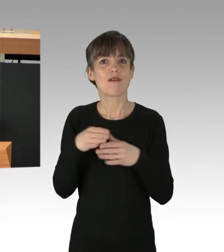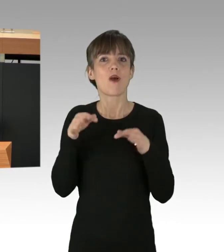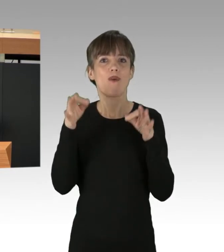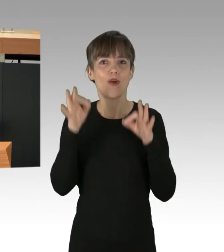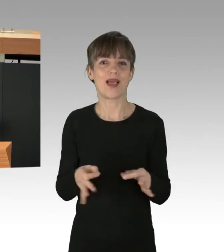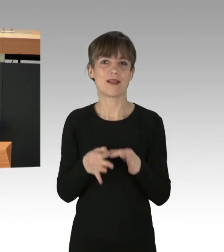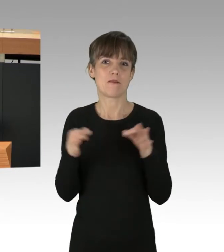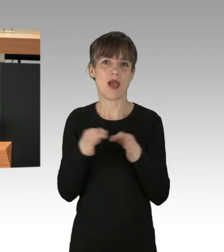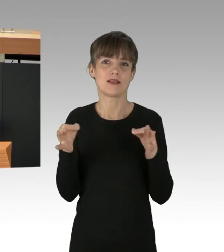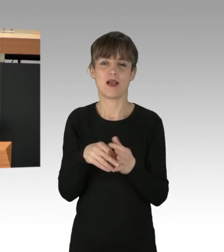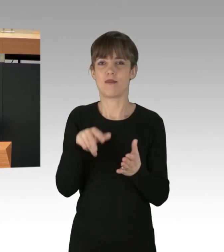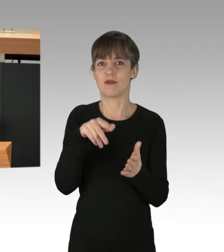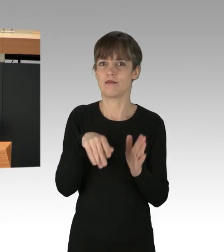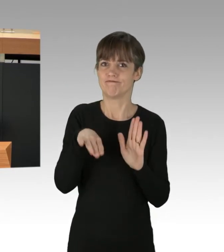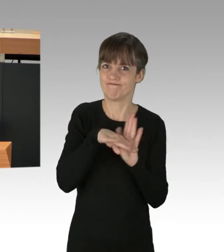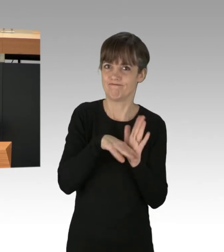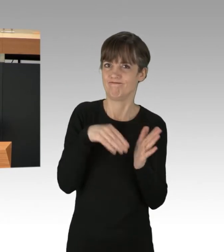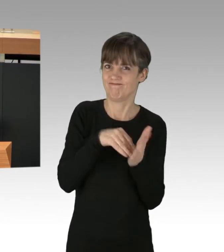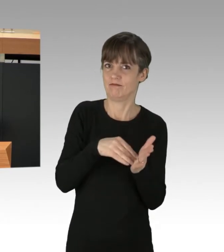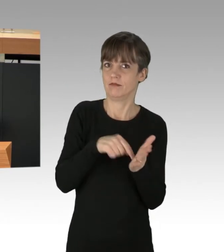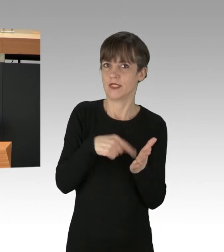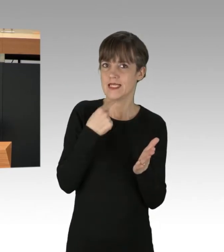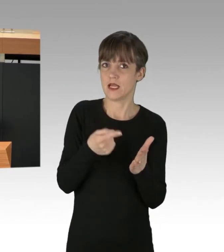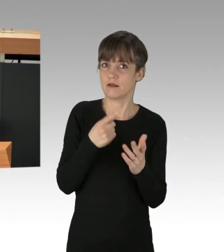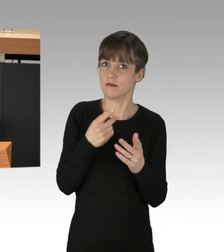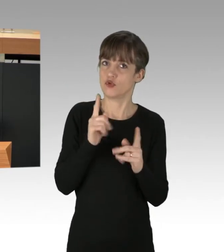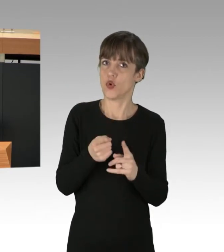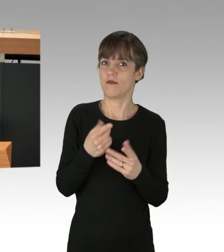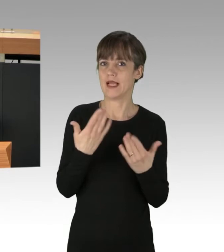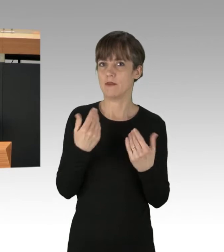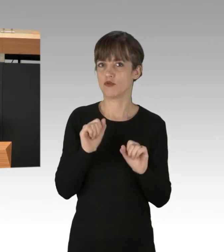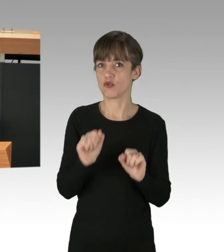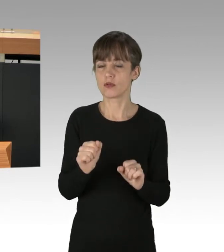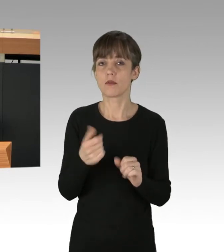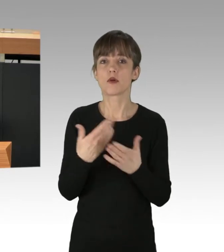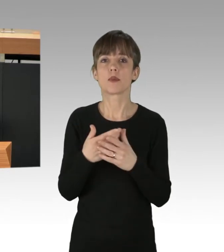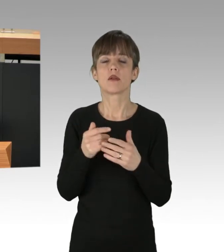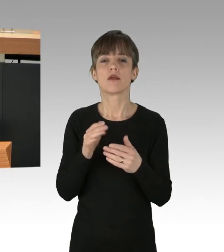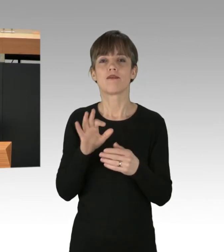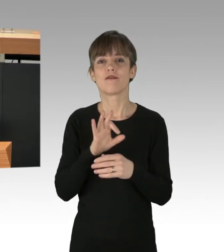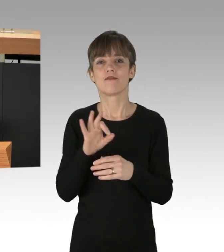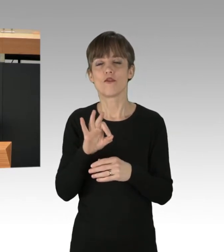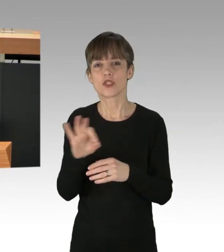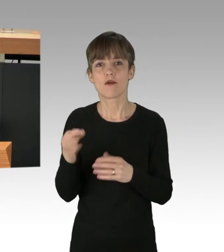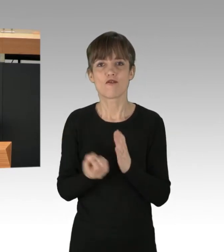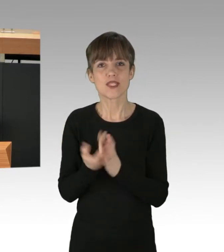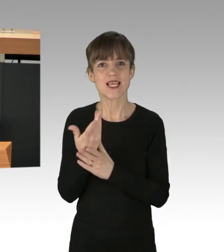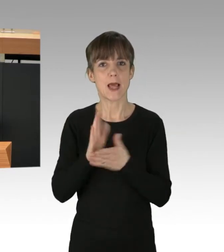die Klimaschutz gewährleisten sollen. Wir wollen uns von fossilen Brennstoffen unabhängig machen. Mit den Kohle-Ausstieg vor 2030,